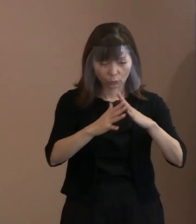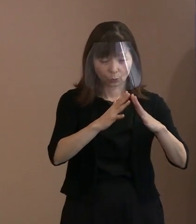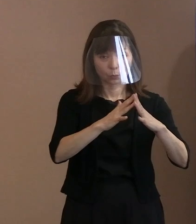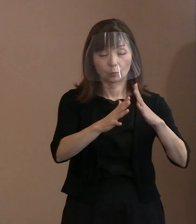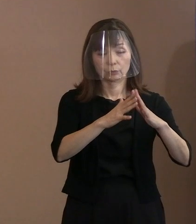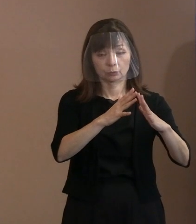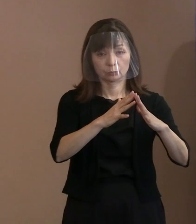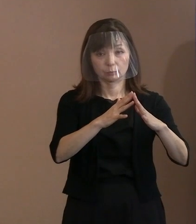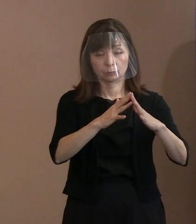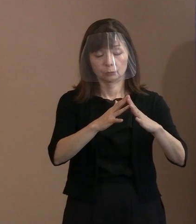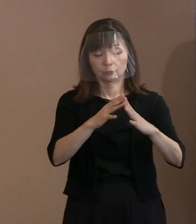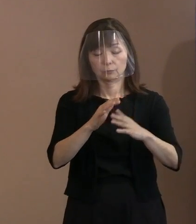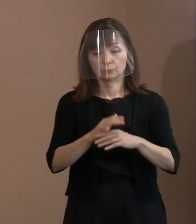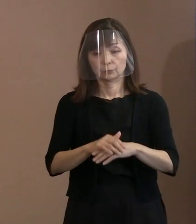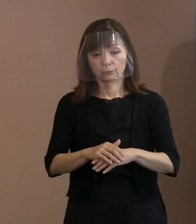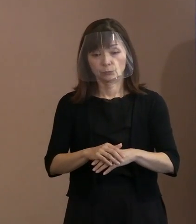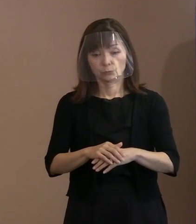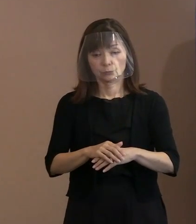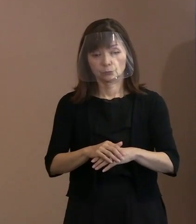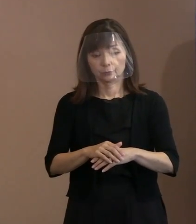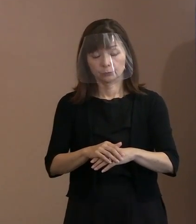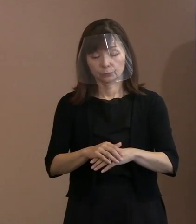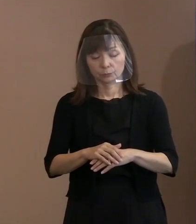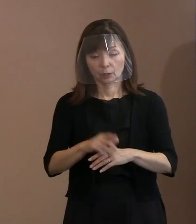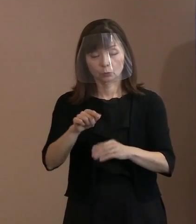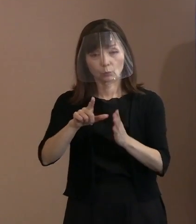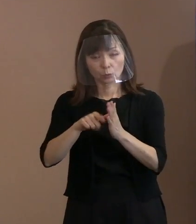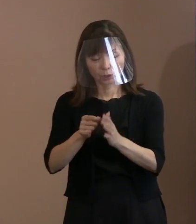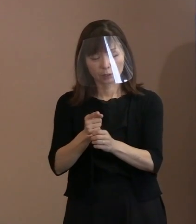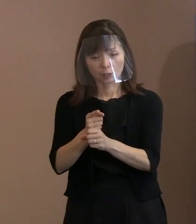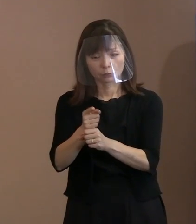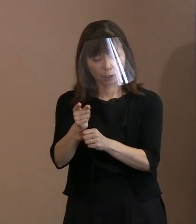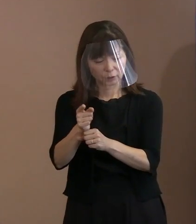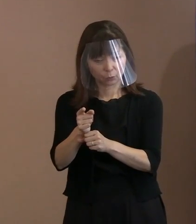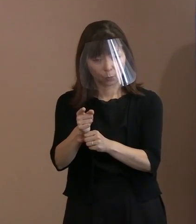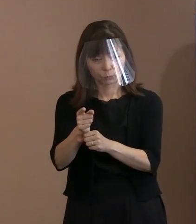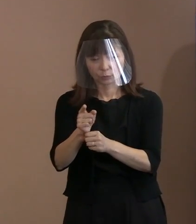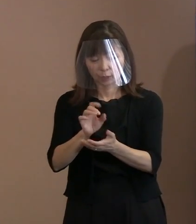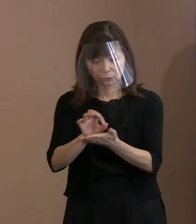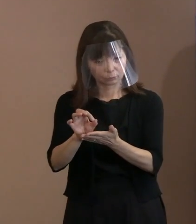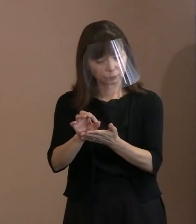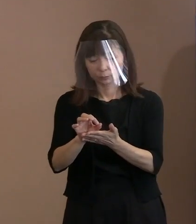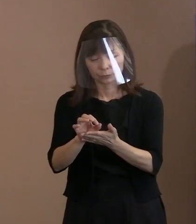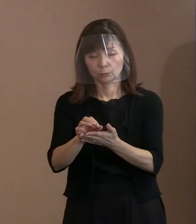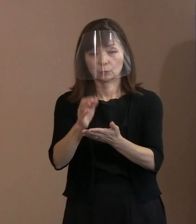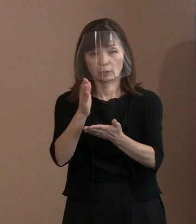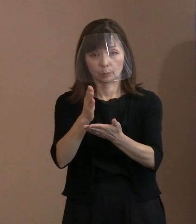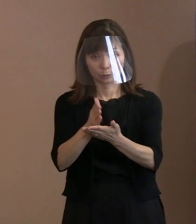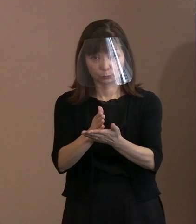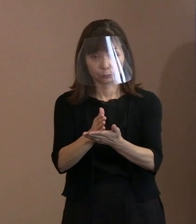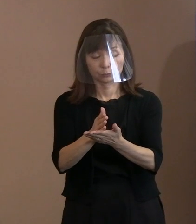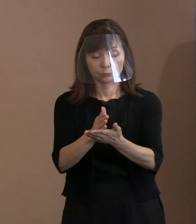そして､そのときに核兵器を使う というようなことをましてやしないこと｡ その思いを皆さんにお伝えしていって､